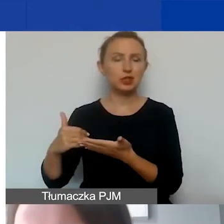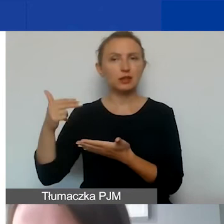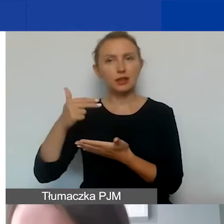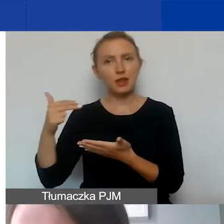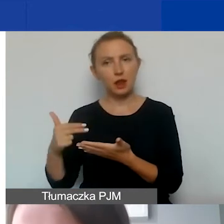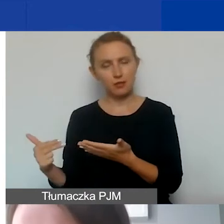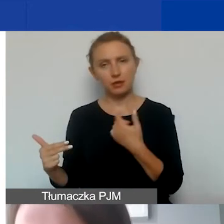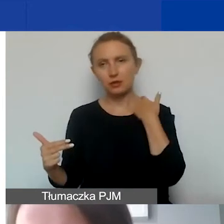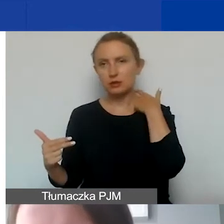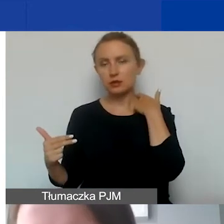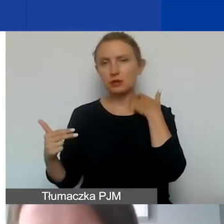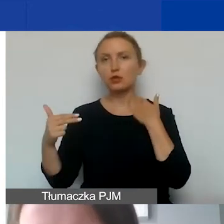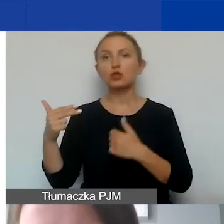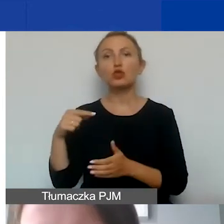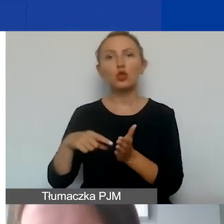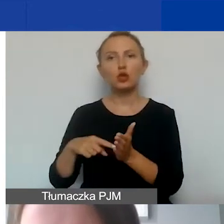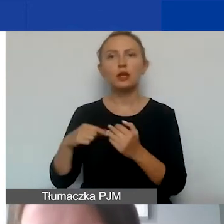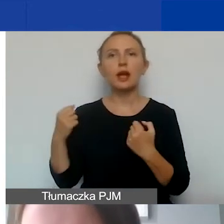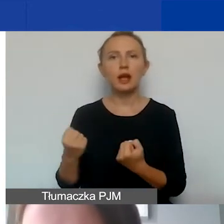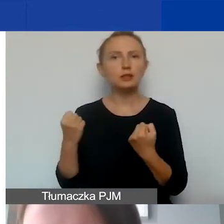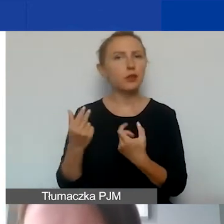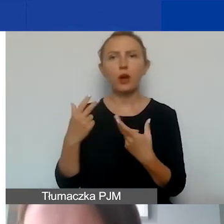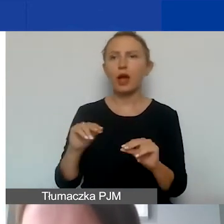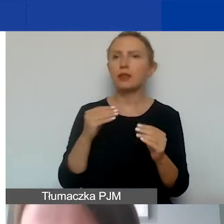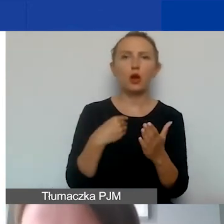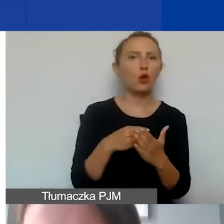w części dotyczącej działań, a nie w kosztach personelu.